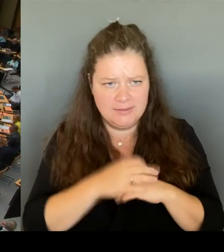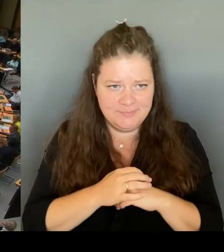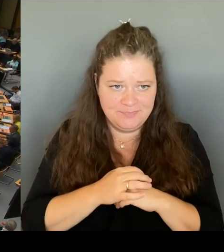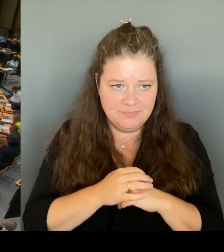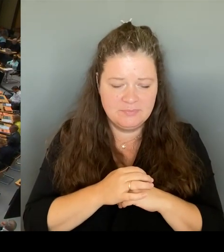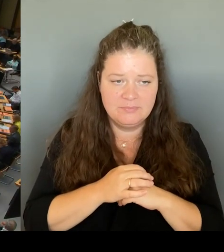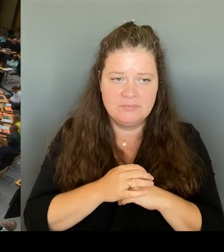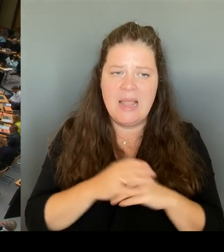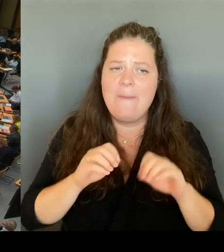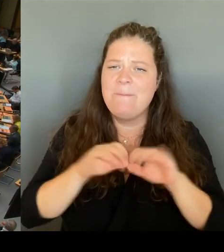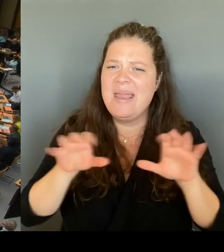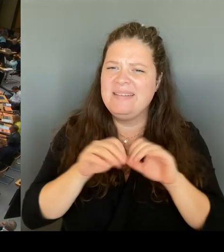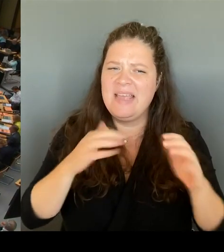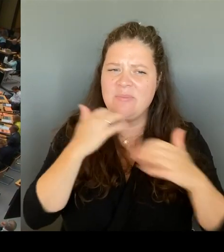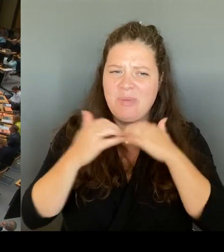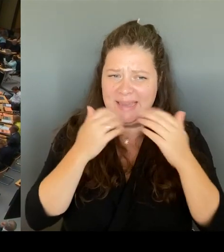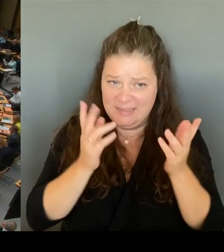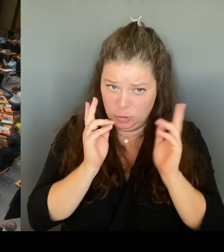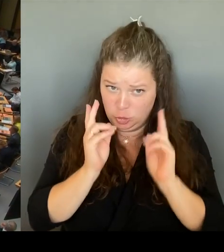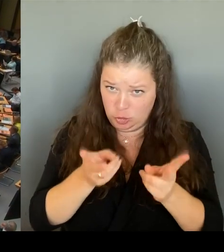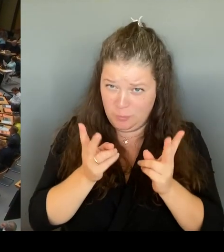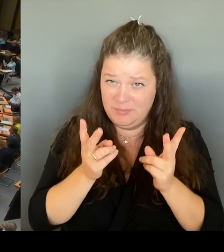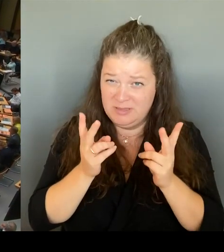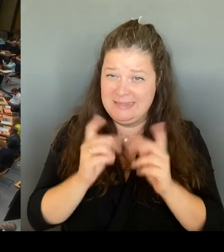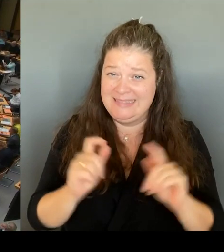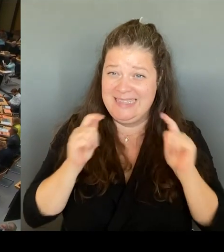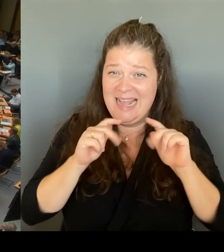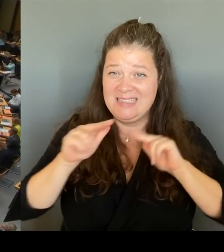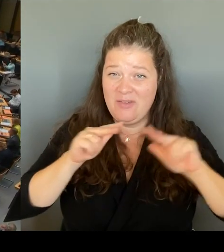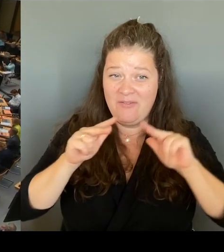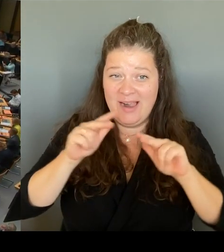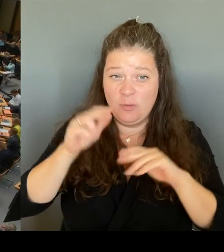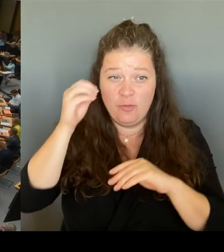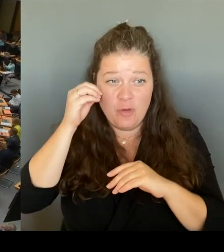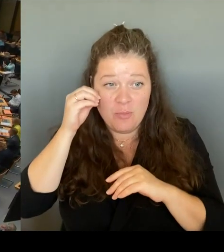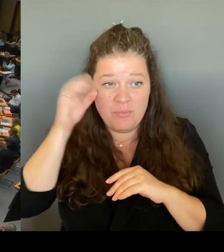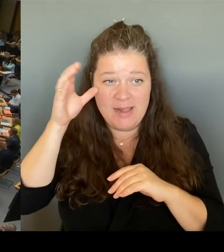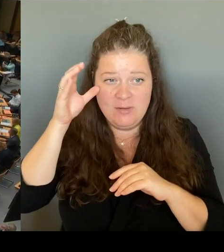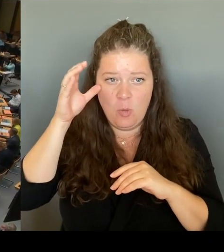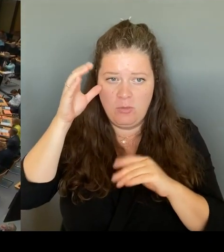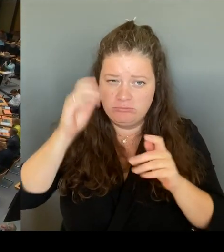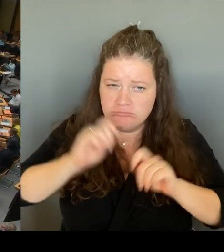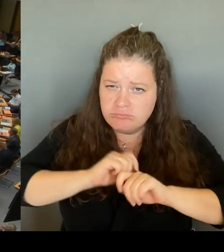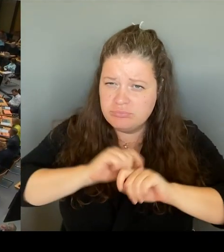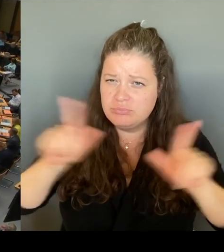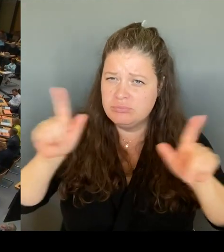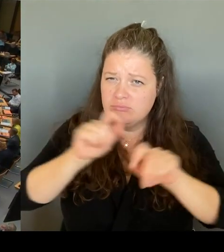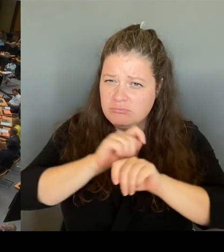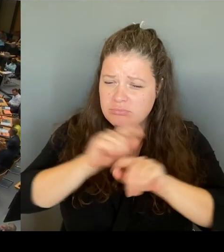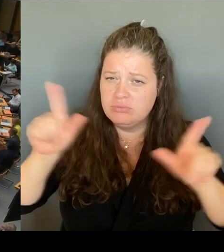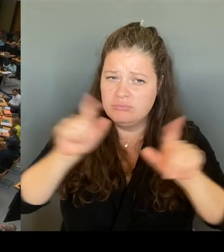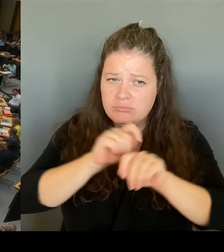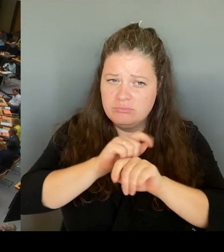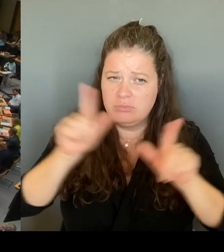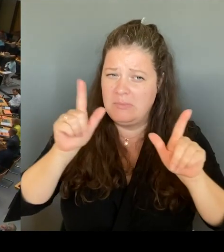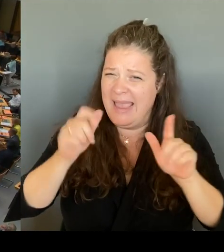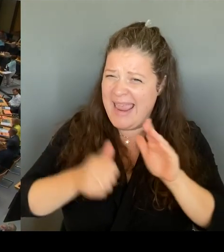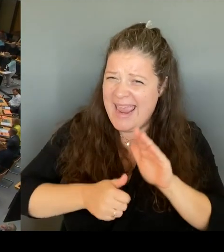Rundschreiben erstmals seit Jahrzehnten allen Schulen die Erlaubnis erteilt hat, bei extremem Lehrkräftemangel,